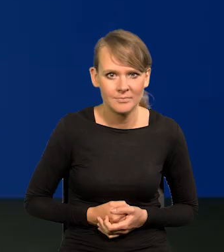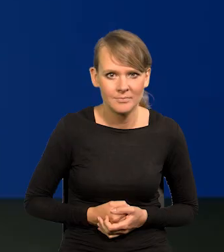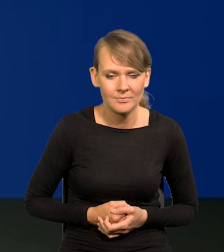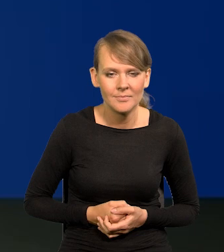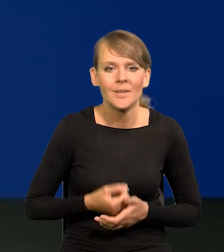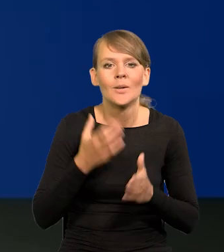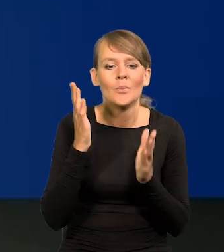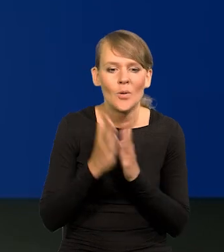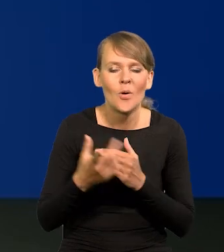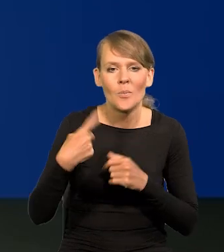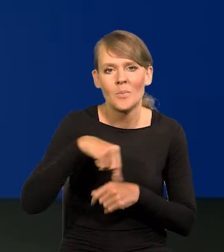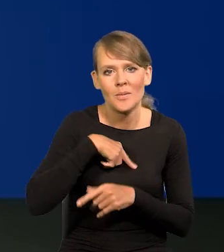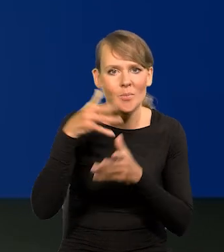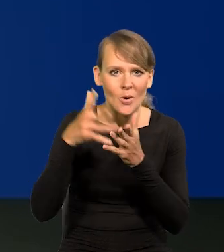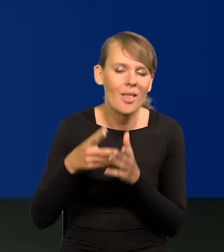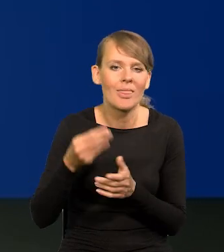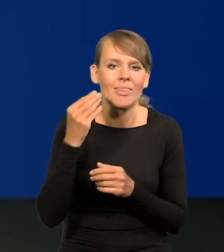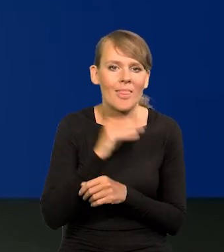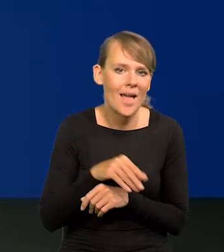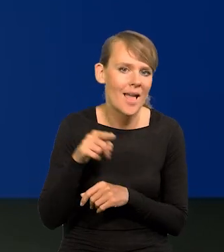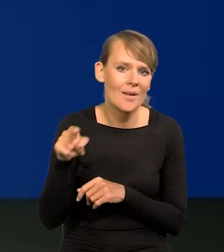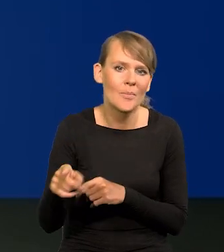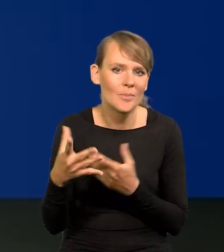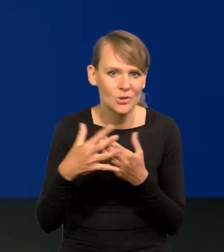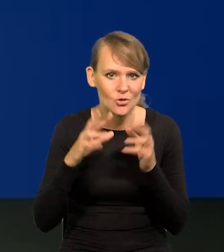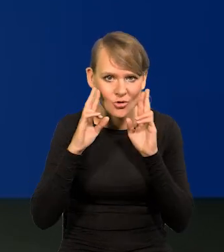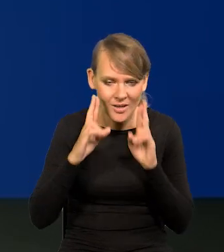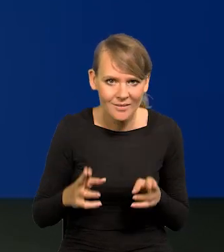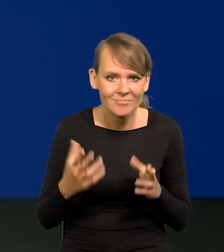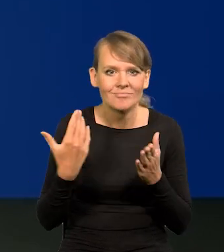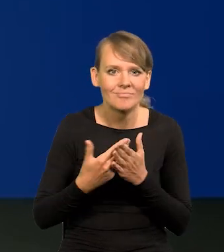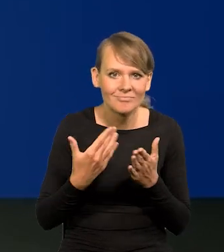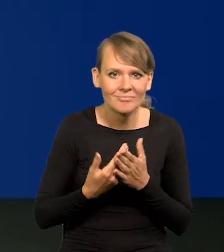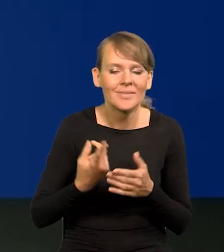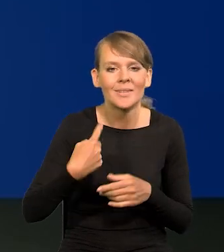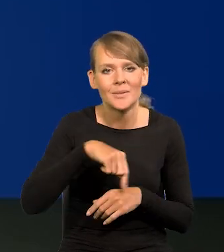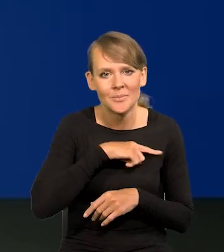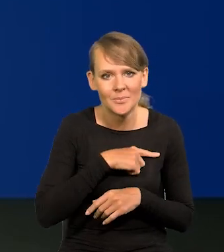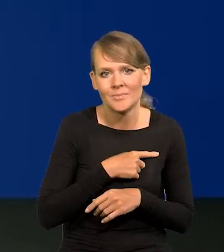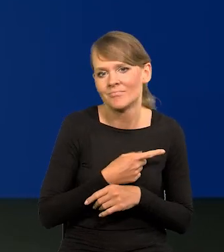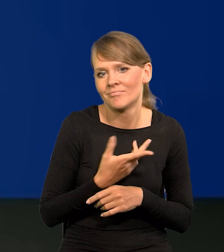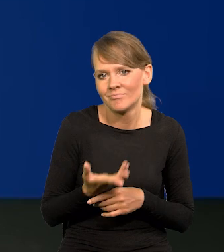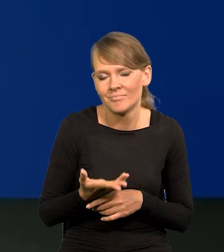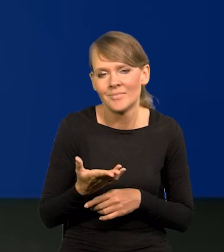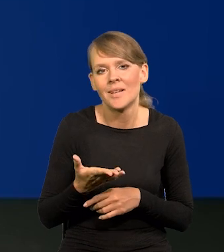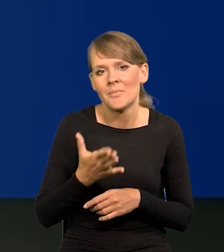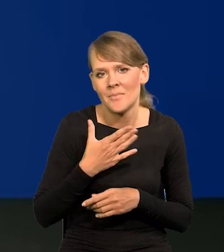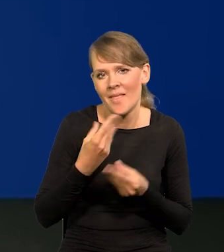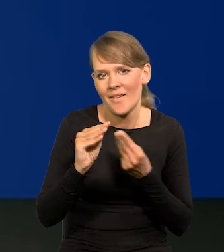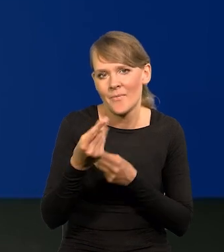Po prostu nasze są najlepsze, najbliższe rzeczywistości, bo jesteśmy najlepiej wyposażeni, wydajemy na to najwięcej pieniędzy,